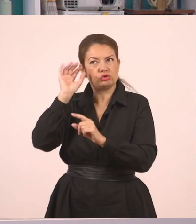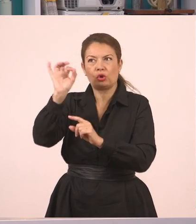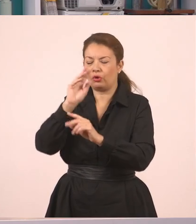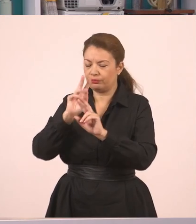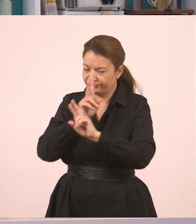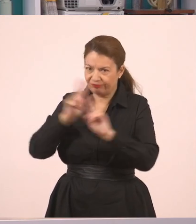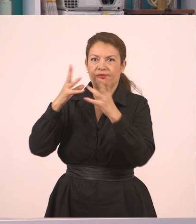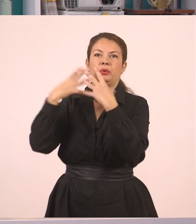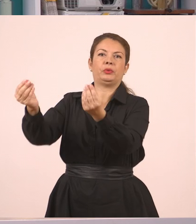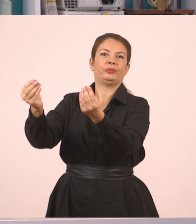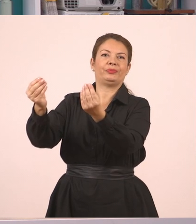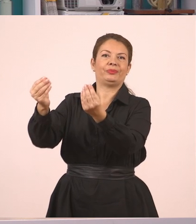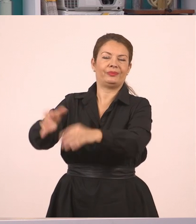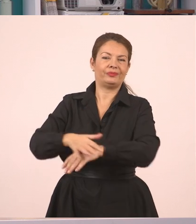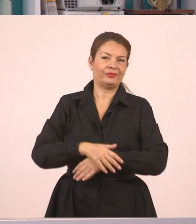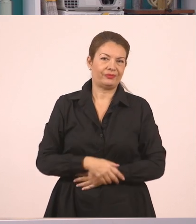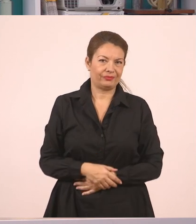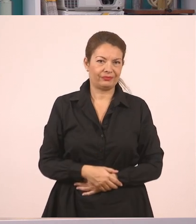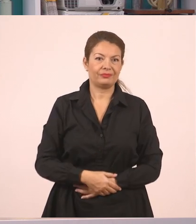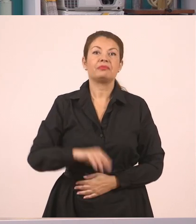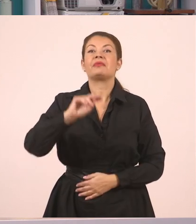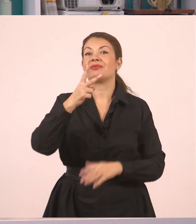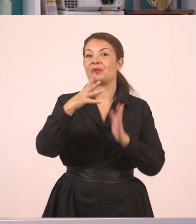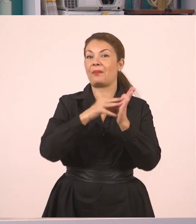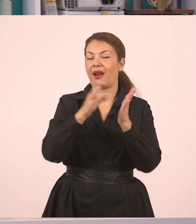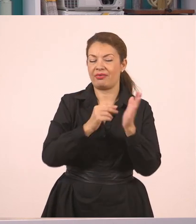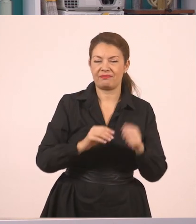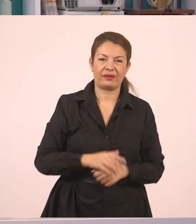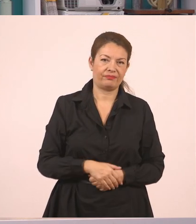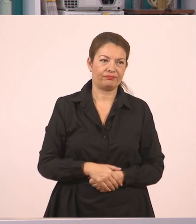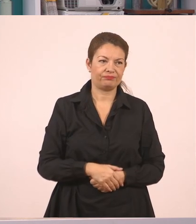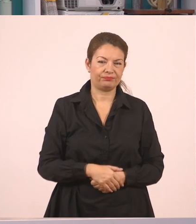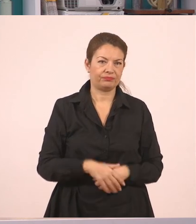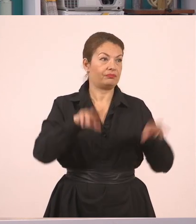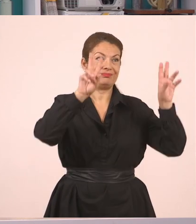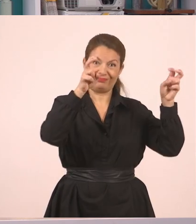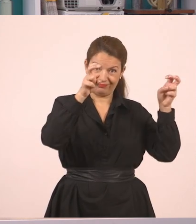Ο δεύτερος μικρός διάλογος. "Πού θα πας διακοπές". Για να δούμε, είναι ένα ωραίο θέμα αυτό.